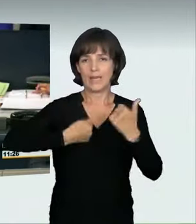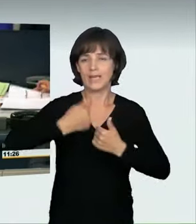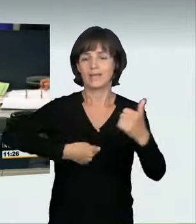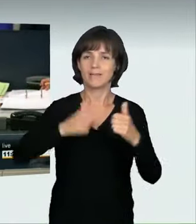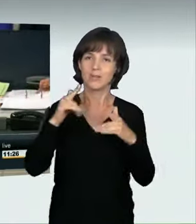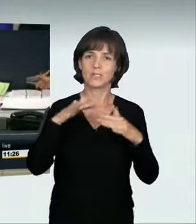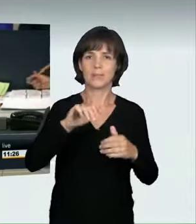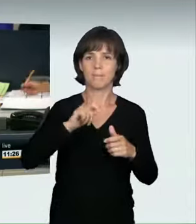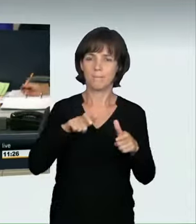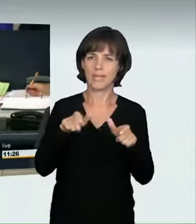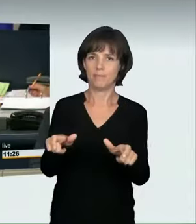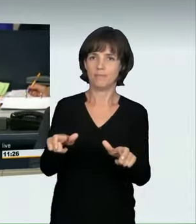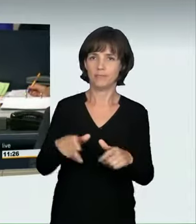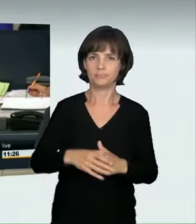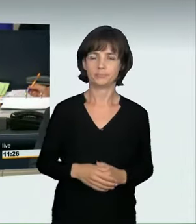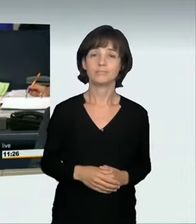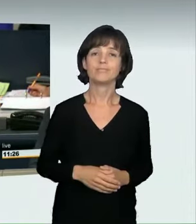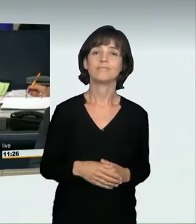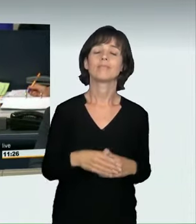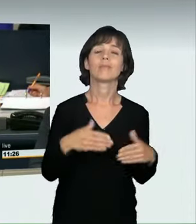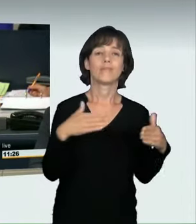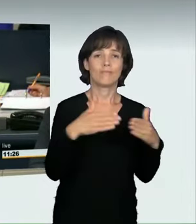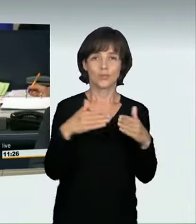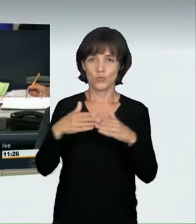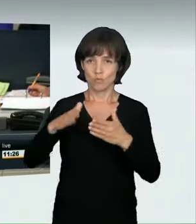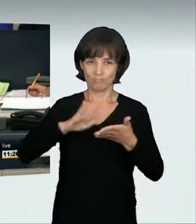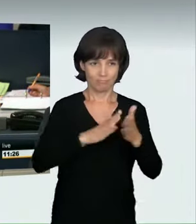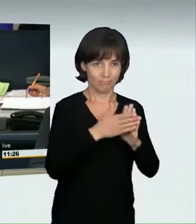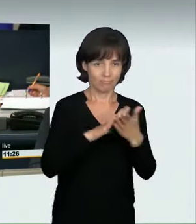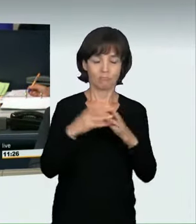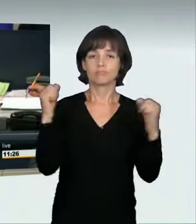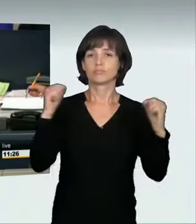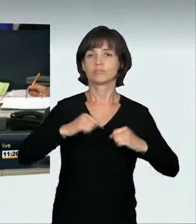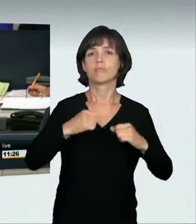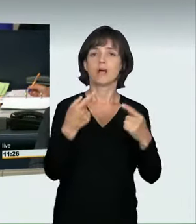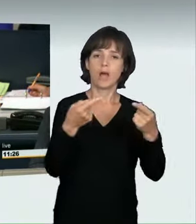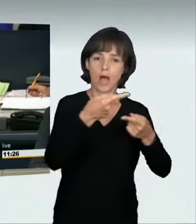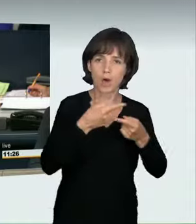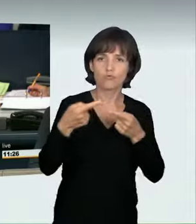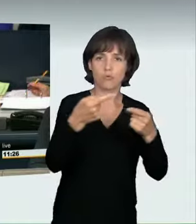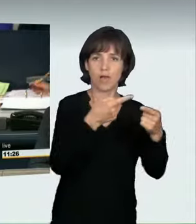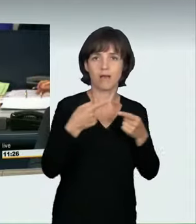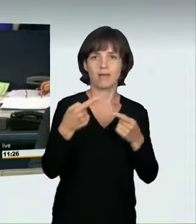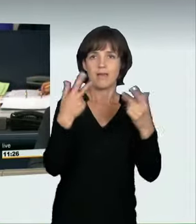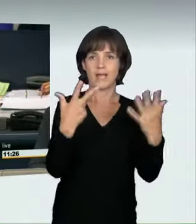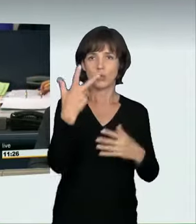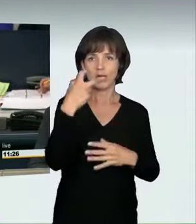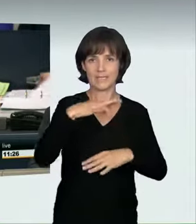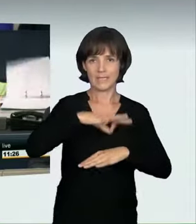Nach einer interfraktionellen Vereinbarung sind für die Aussprache 38 Minuten vorgesehen. Ich höre dazu keinen Widerspruch.